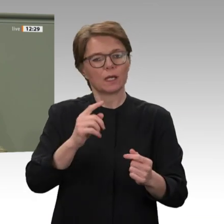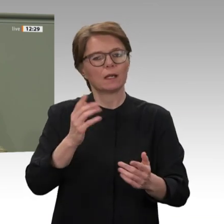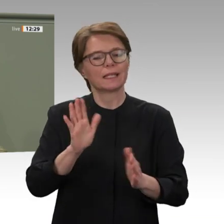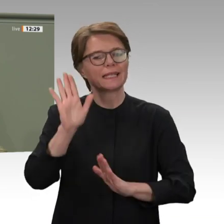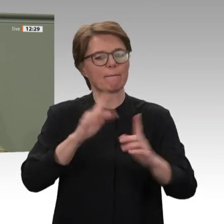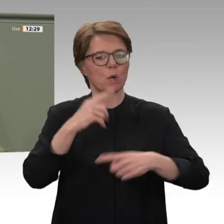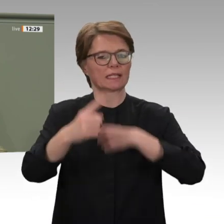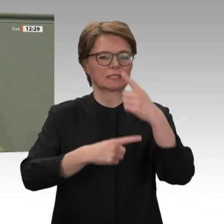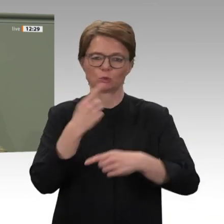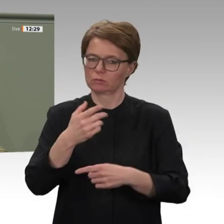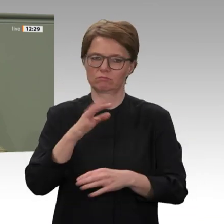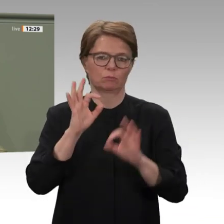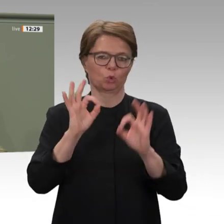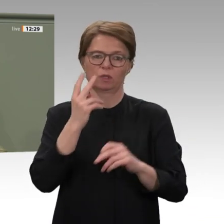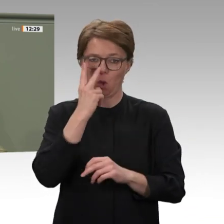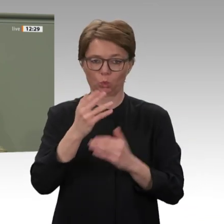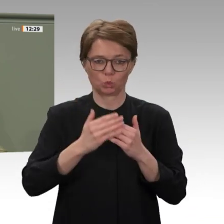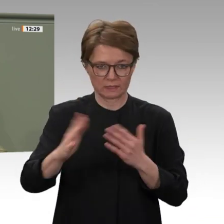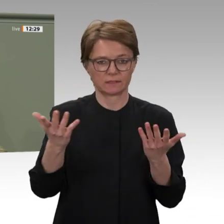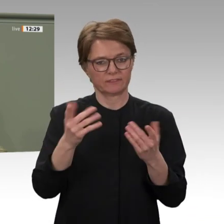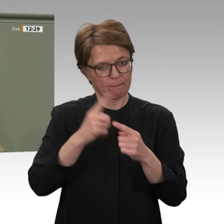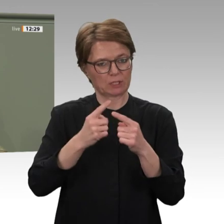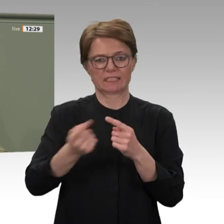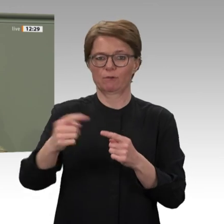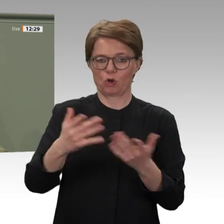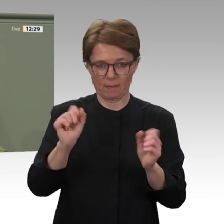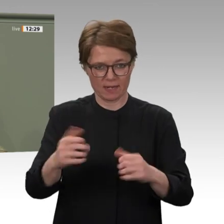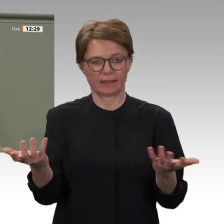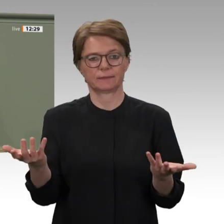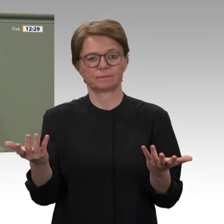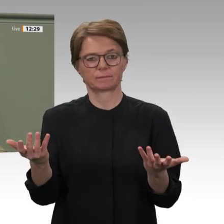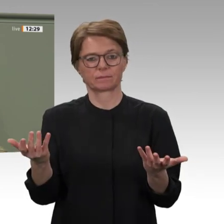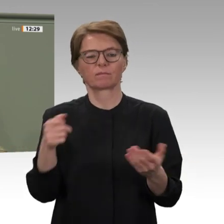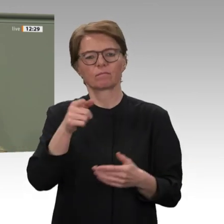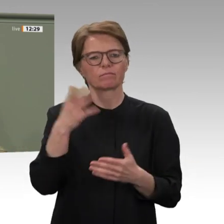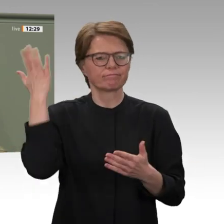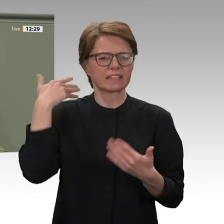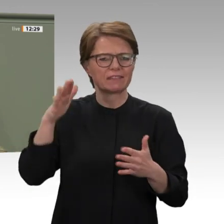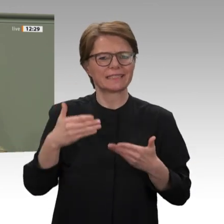ziviler Hand liegt und das Militär sich aus der Politik zurückzieht. Wir werden